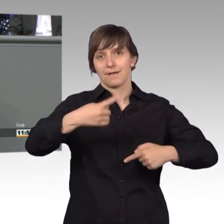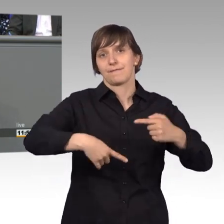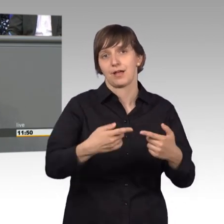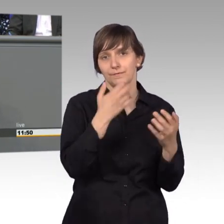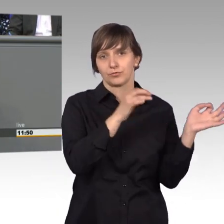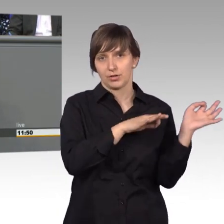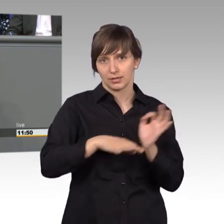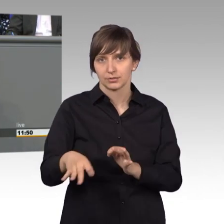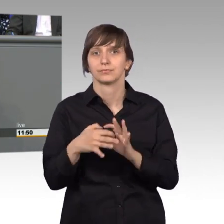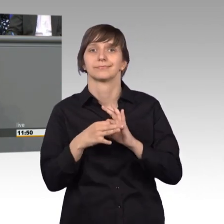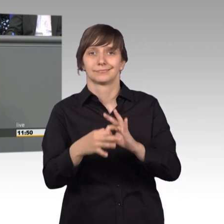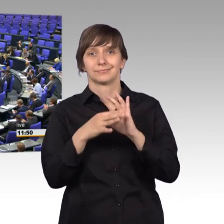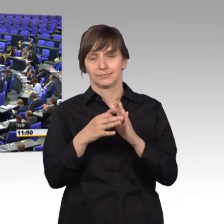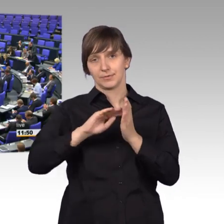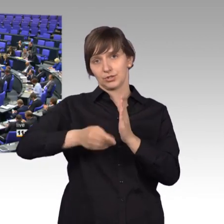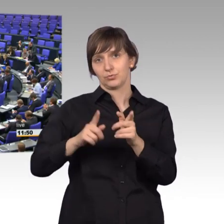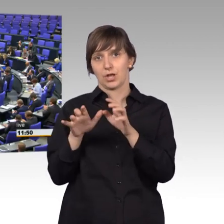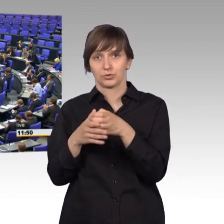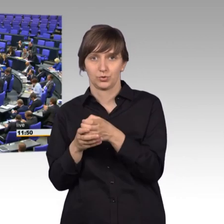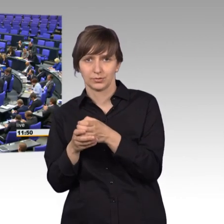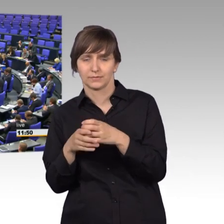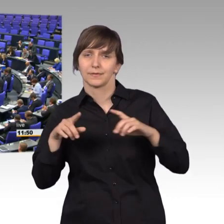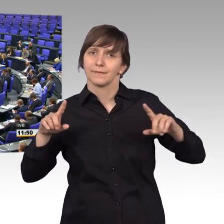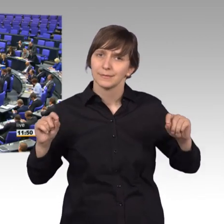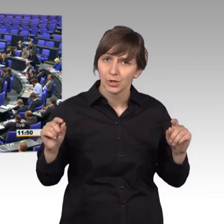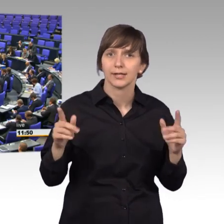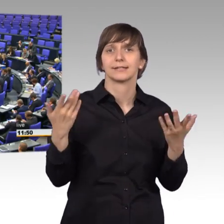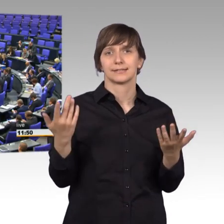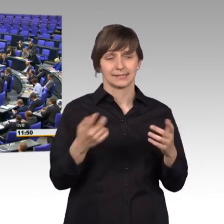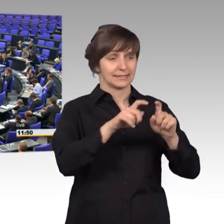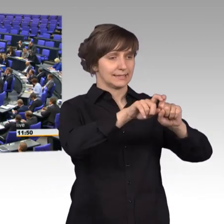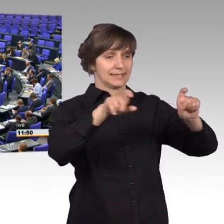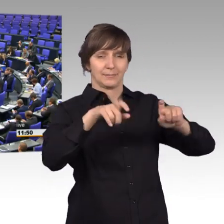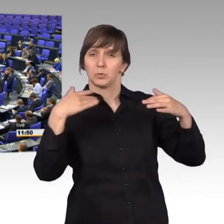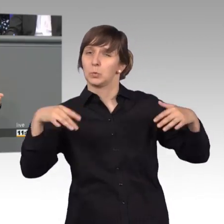Das bedeutet, Themen von großem öffentlichem Interesse kommen direkt auf